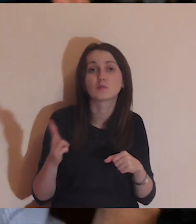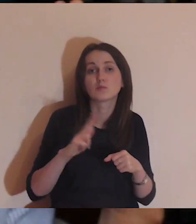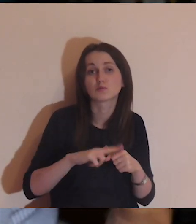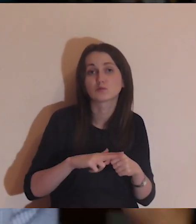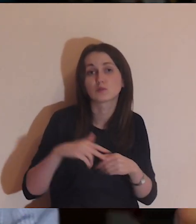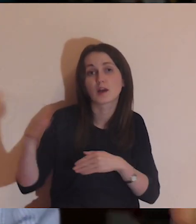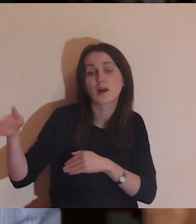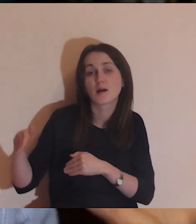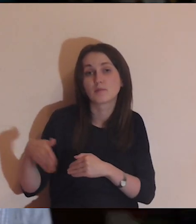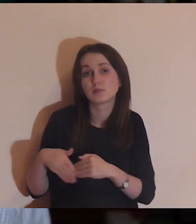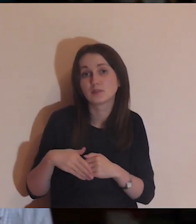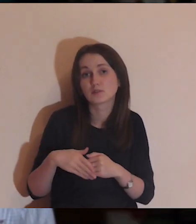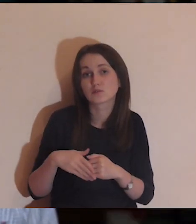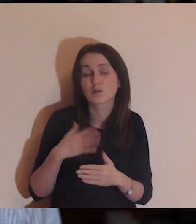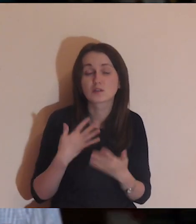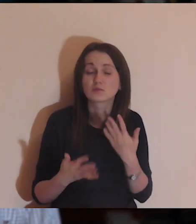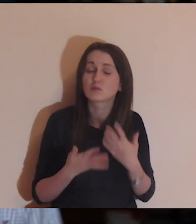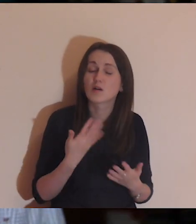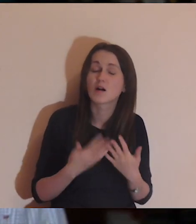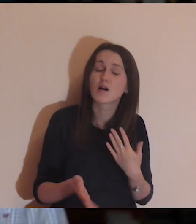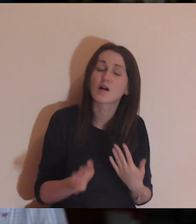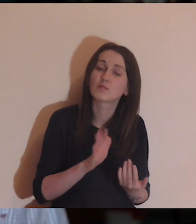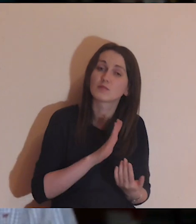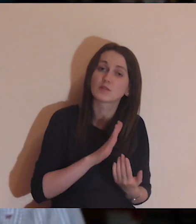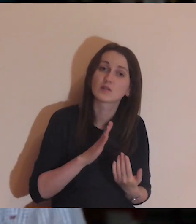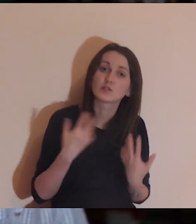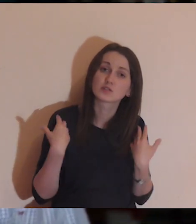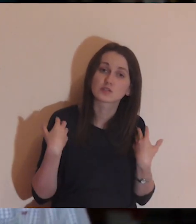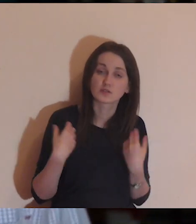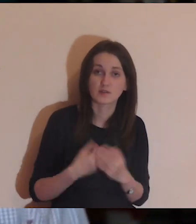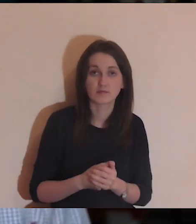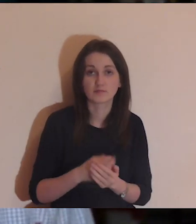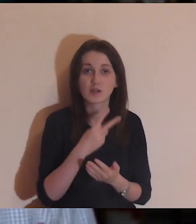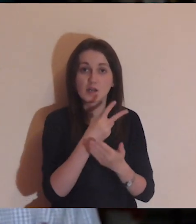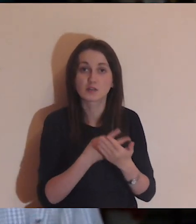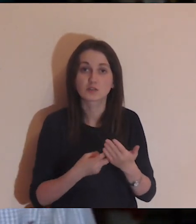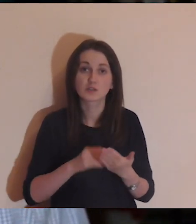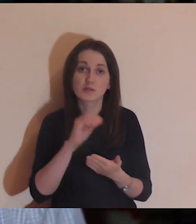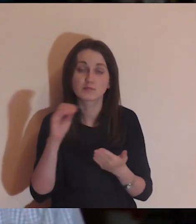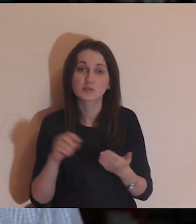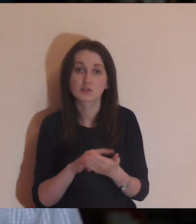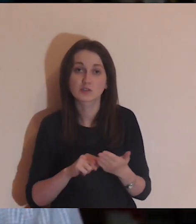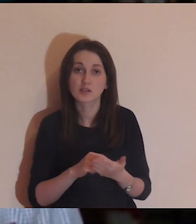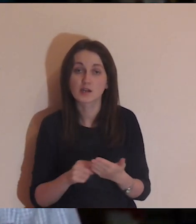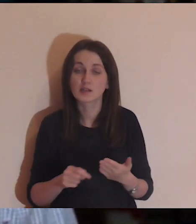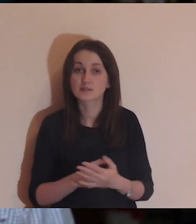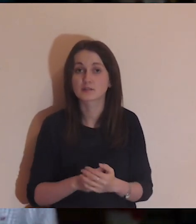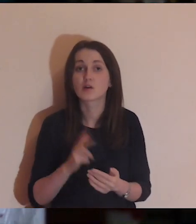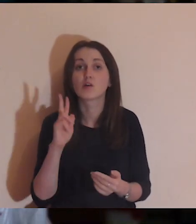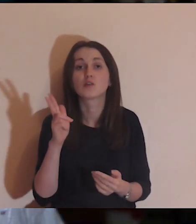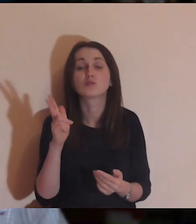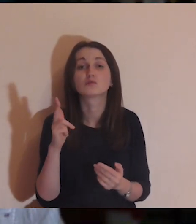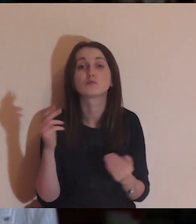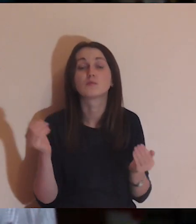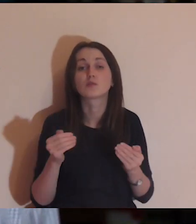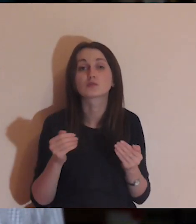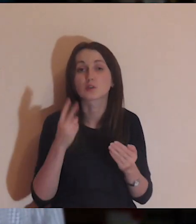które wokół mnie są, a które są ledwo żywe. Przeczytam jeszcze raz fragment tej Ewangelii.